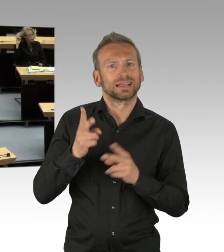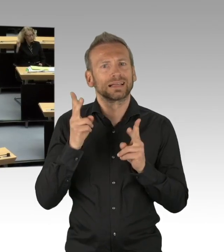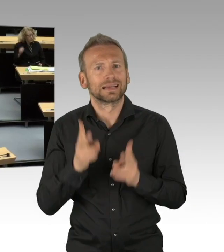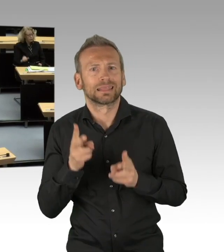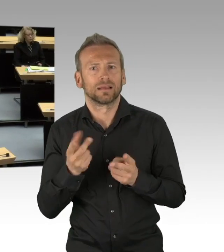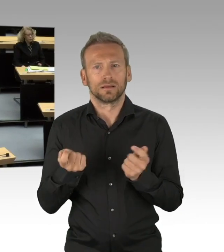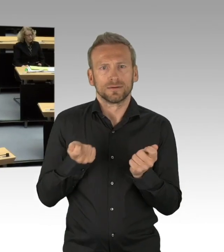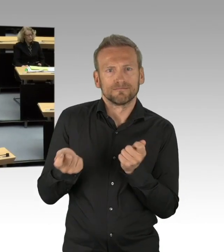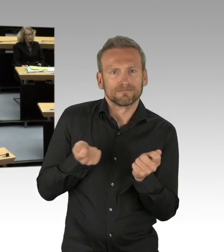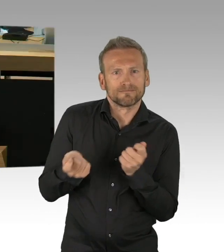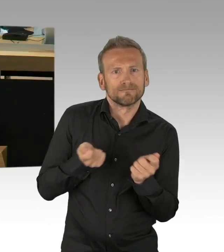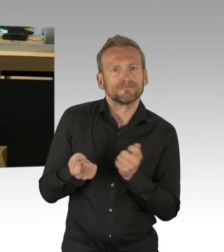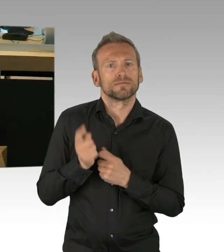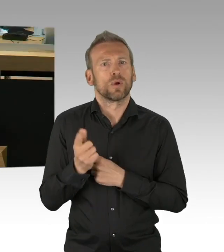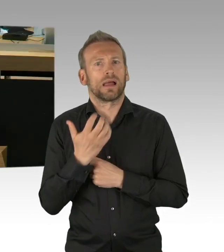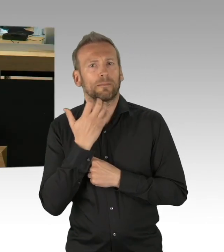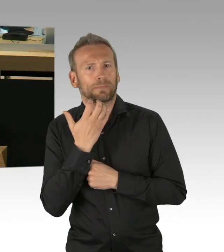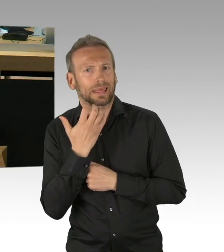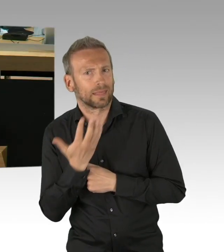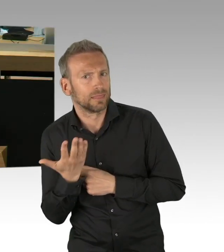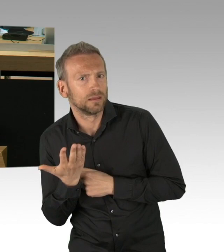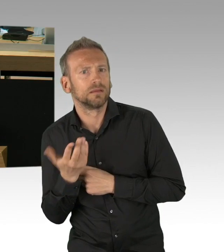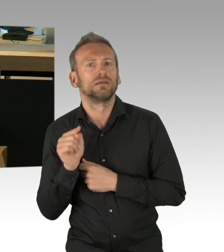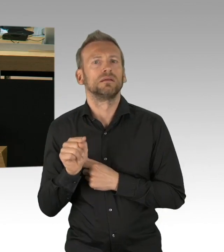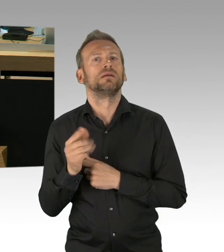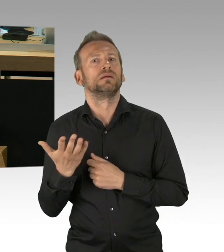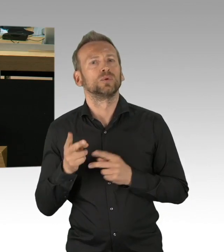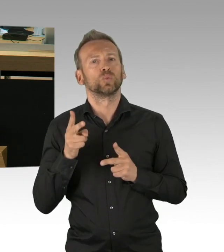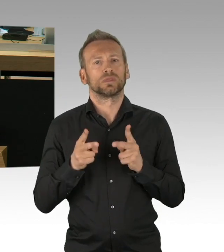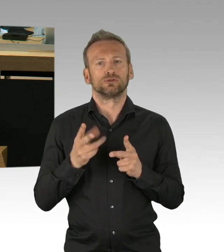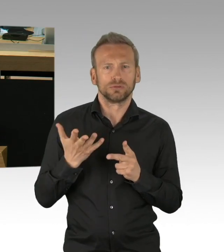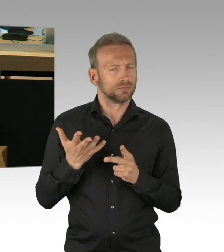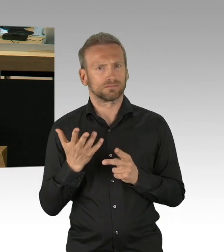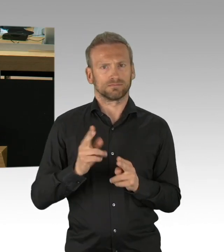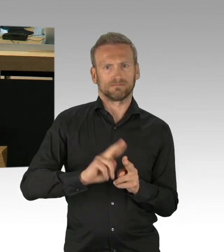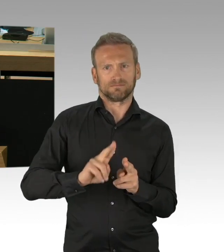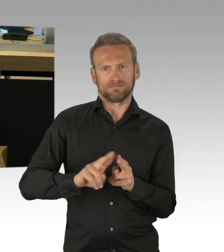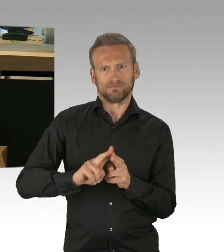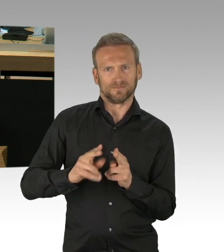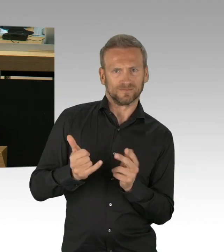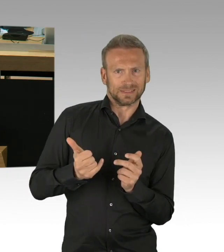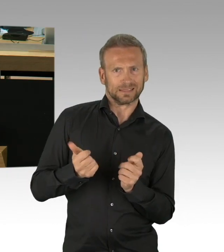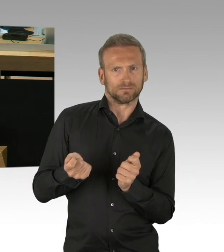mit der Erhöhung eben auch von Freibeträgen, die man haben kann als Bezieher von Hartz-Einkommen, etc.